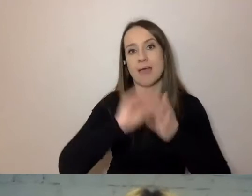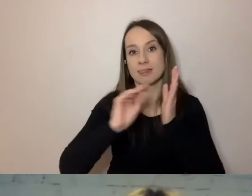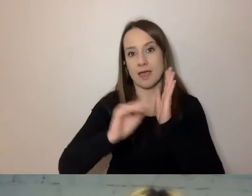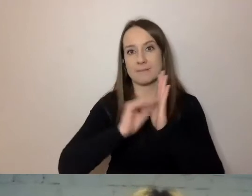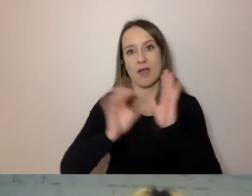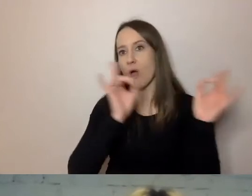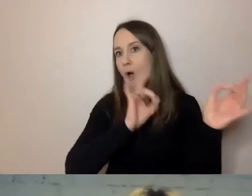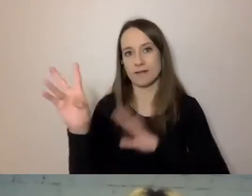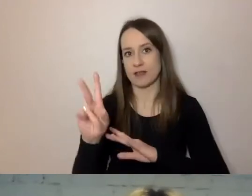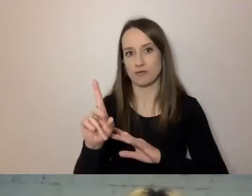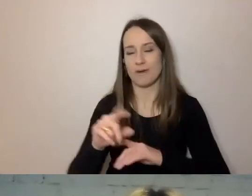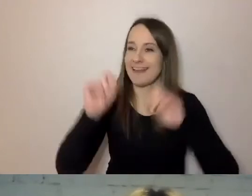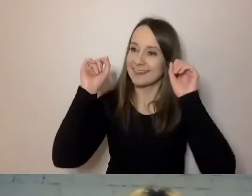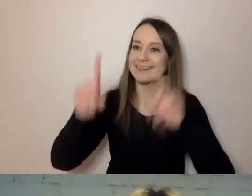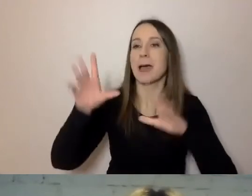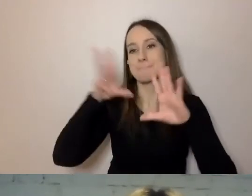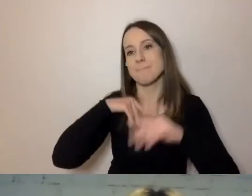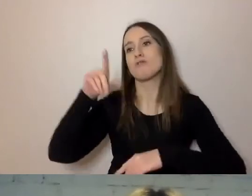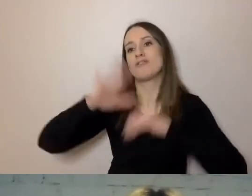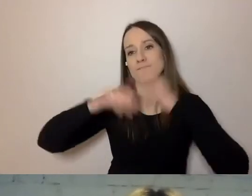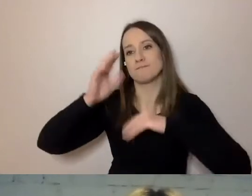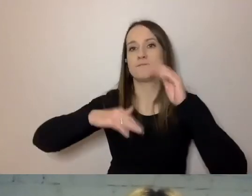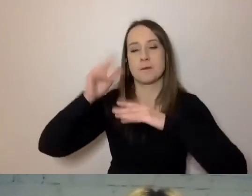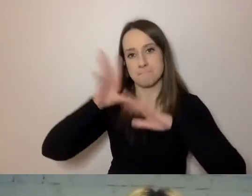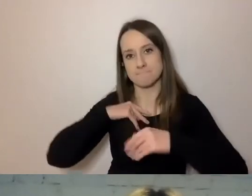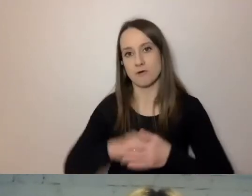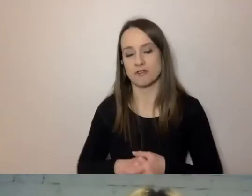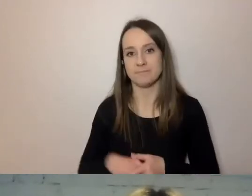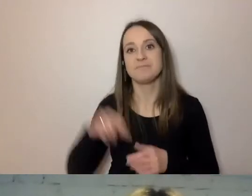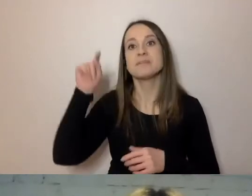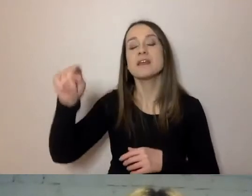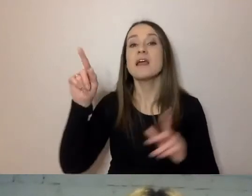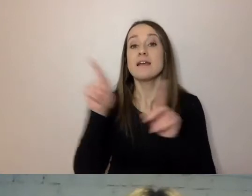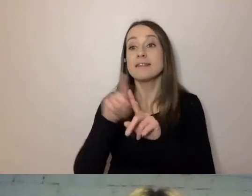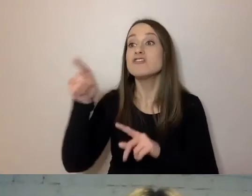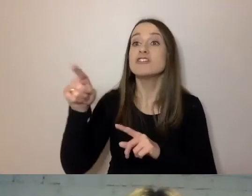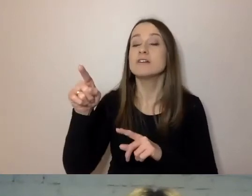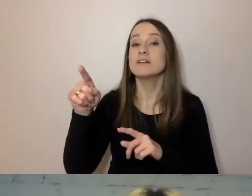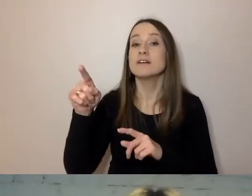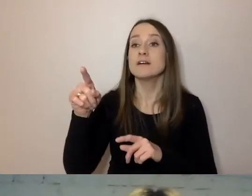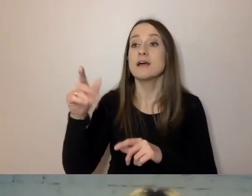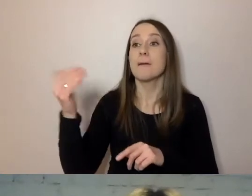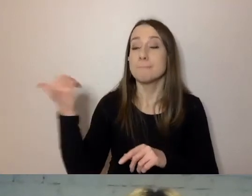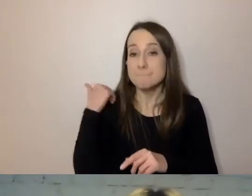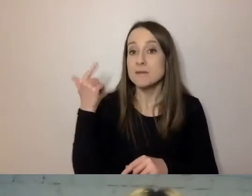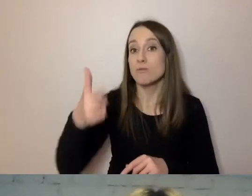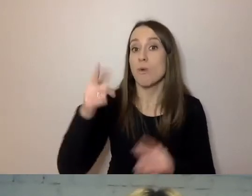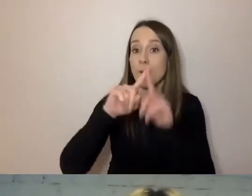„Tak, może pan wybudować budynek. Zapytał nas pan o to w piśmie...” - tu można podać...